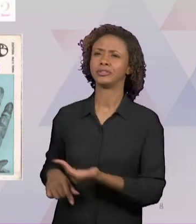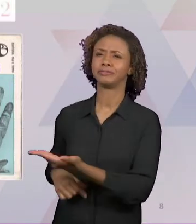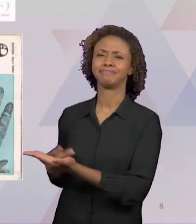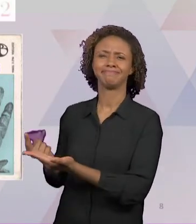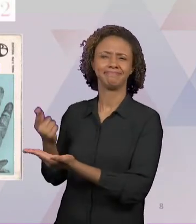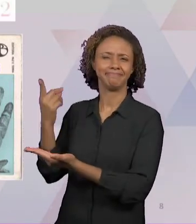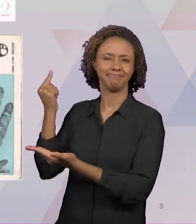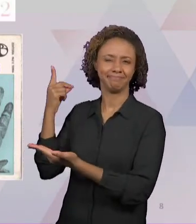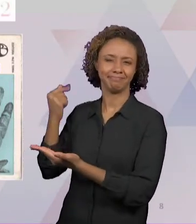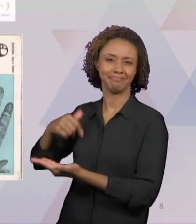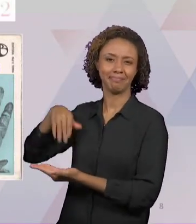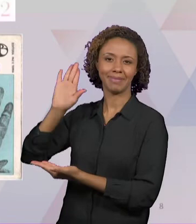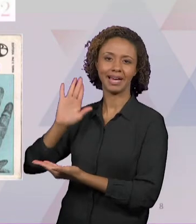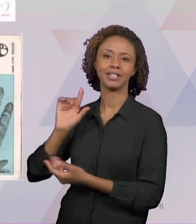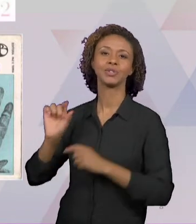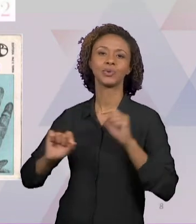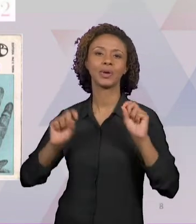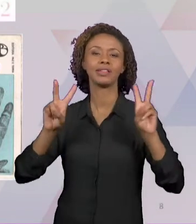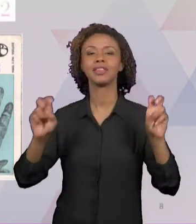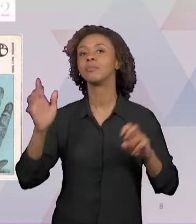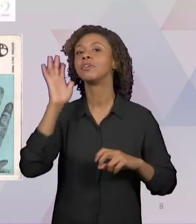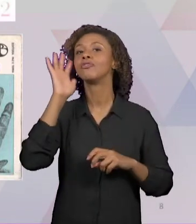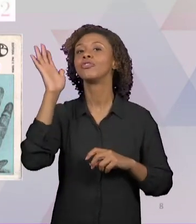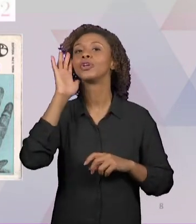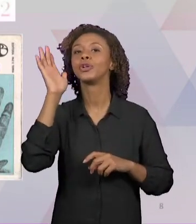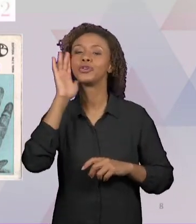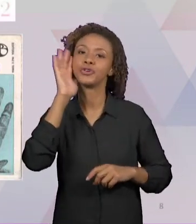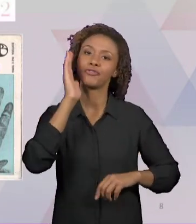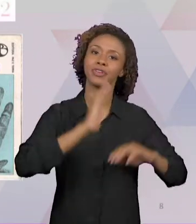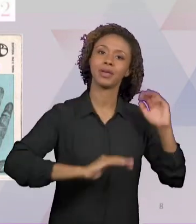PRÁXIS" DO ADOLFO SANCHEZ VASQUEZ, É UM LIVRO DE